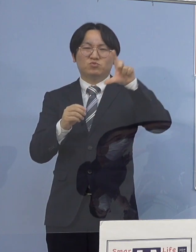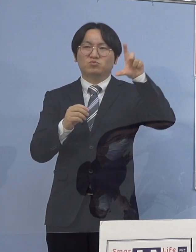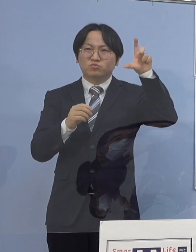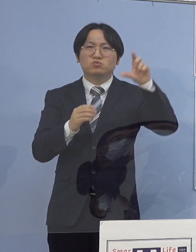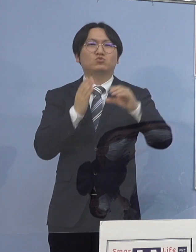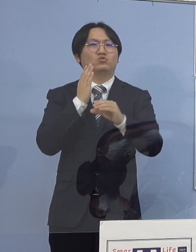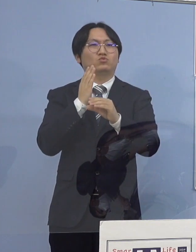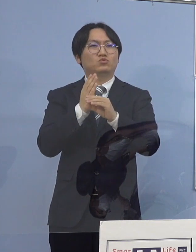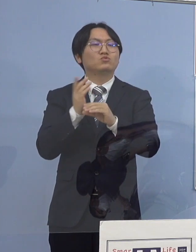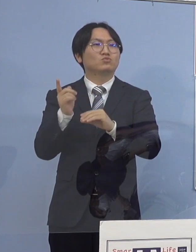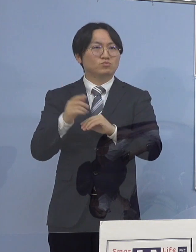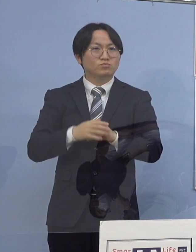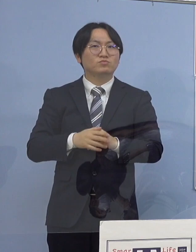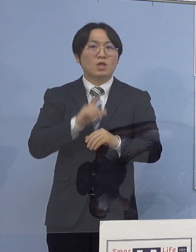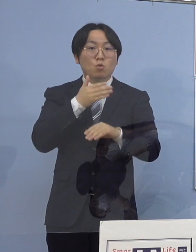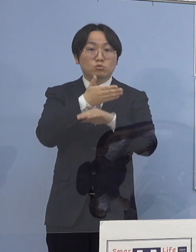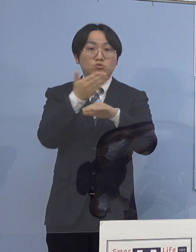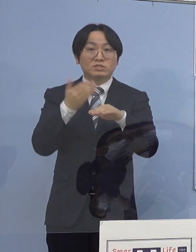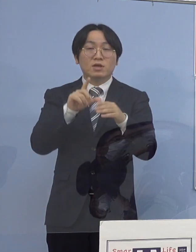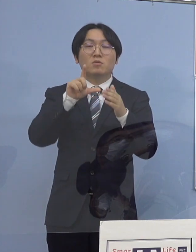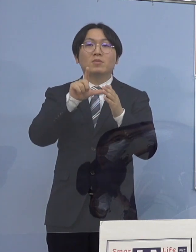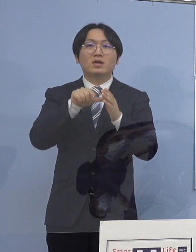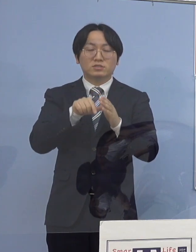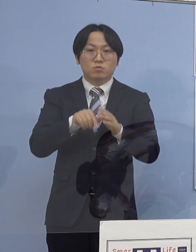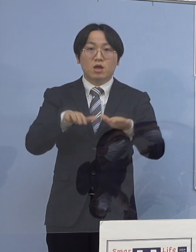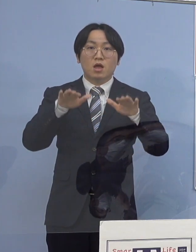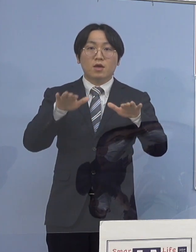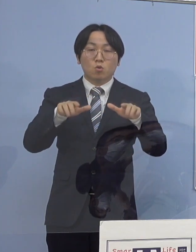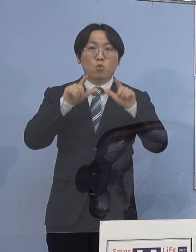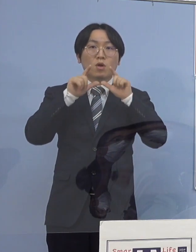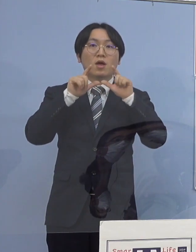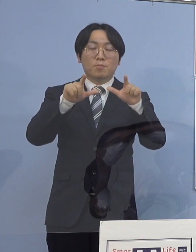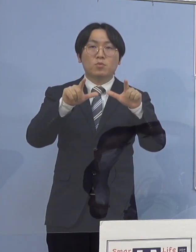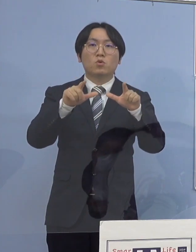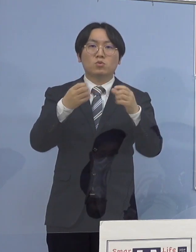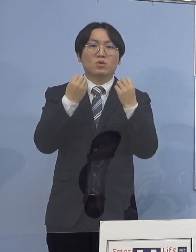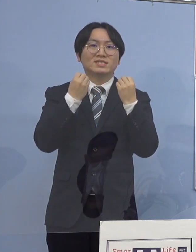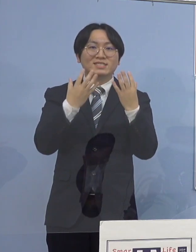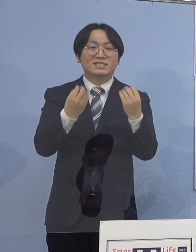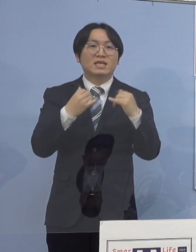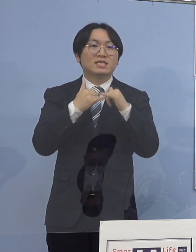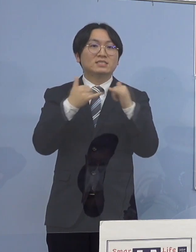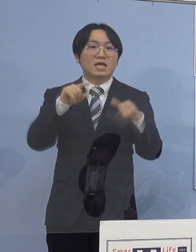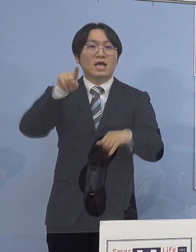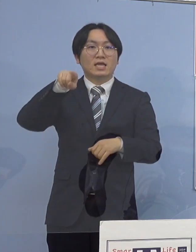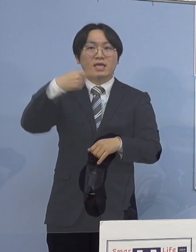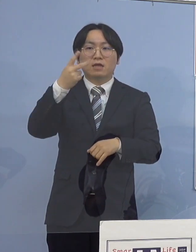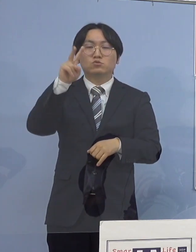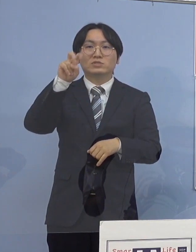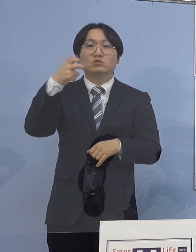そして、本県におきましては 本日公表の新規感染者数127名となり